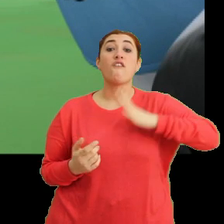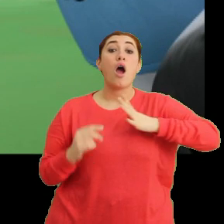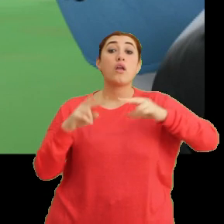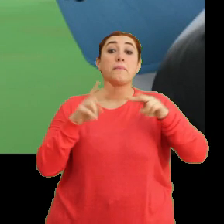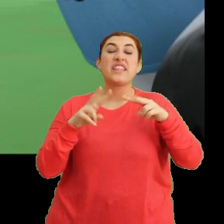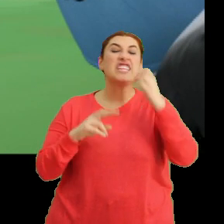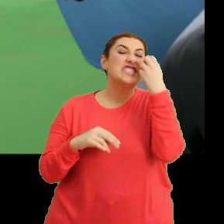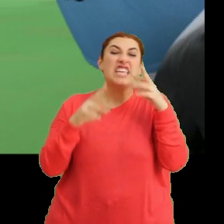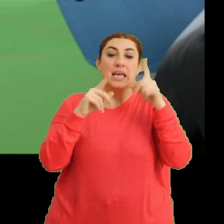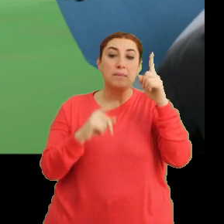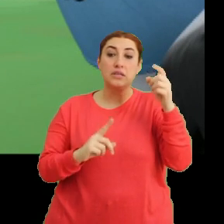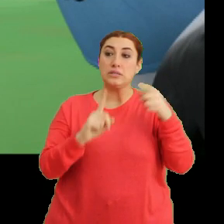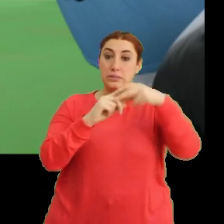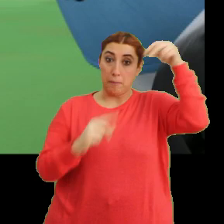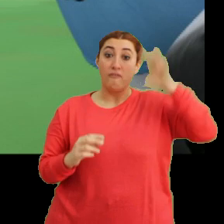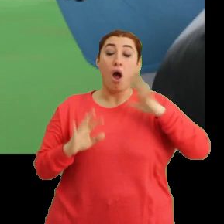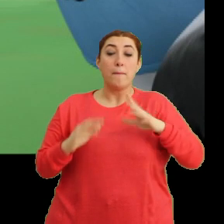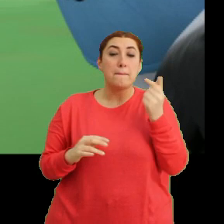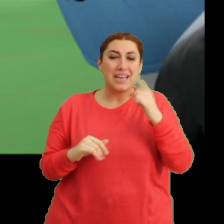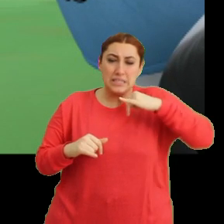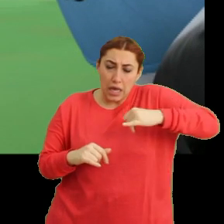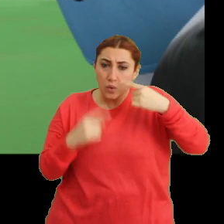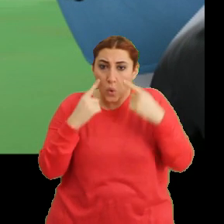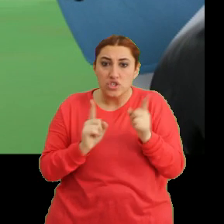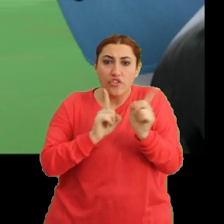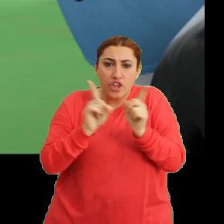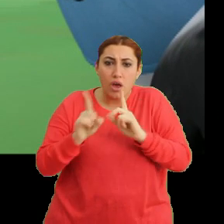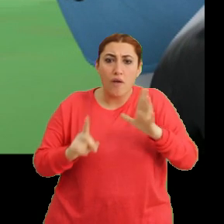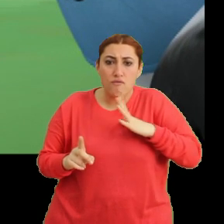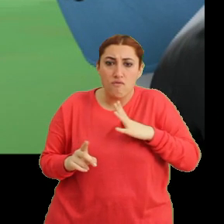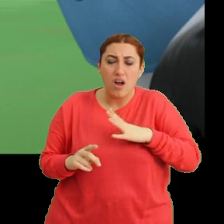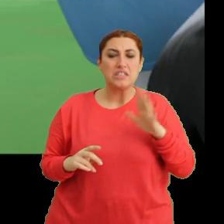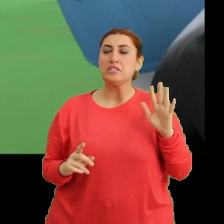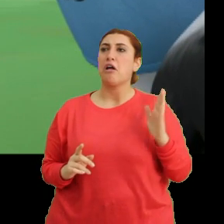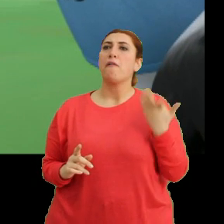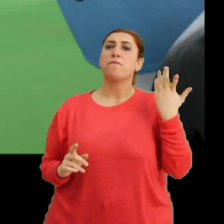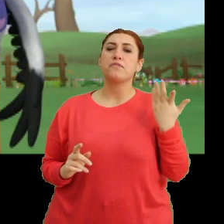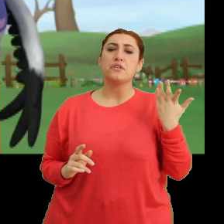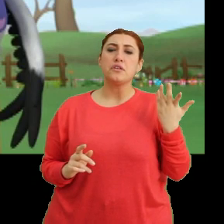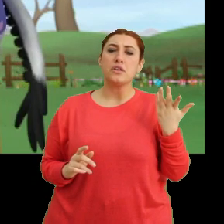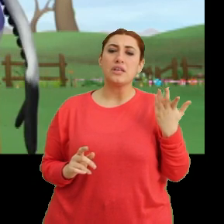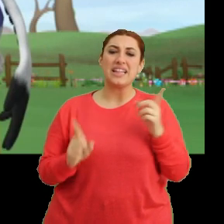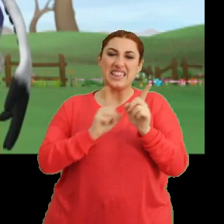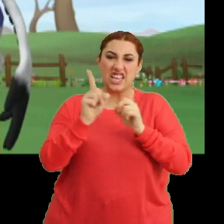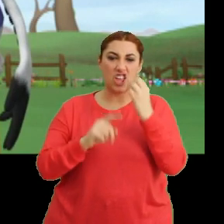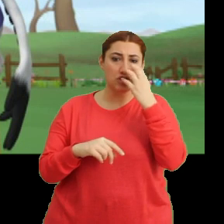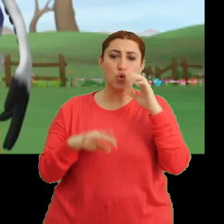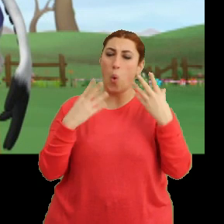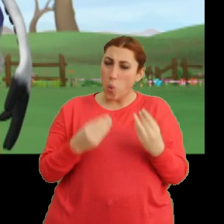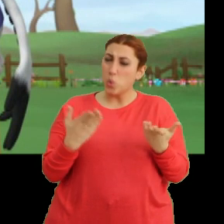Çiçek gibi bir sapı vardı ama... ...biraz yakınlaşınca dikenleri vardı. Sanki... Dikenli çiçek olur mu hiç?